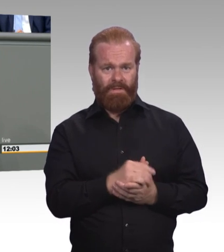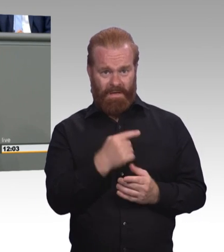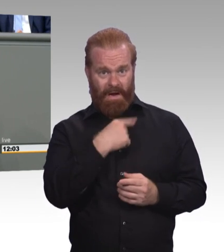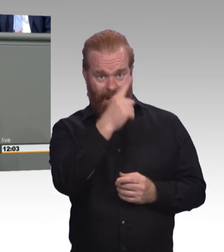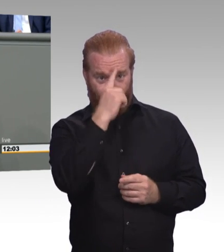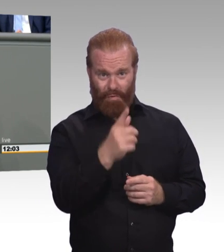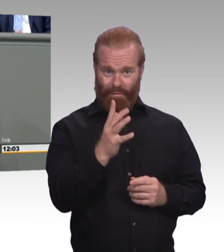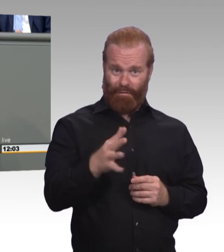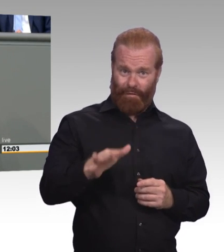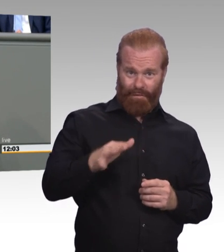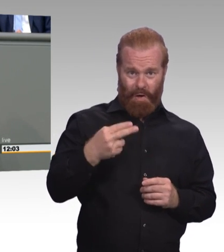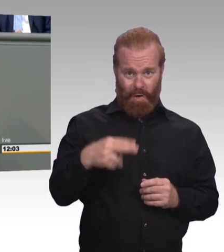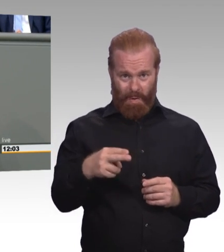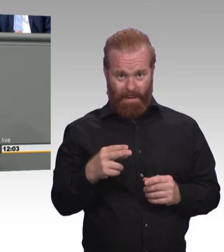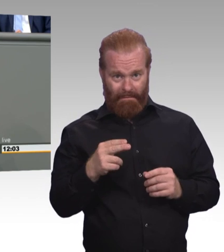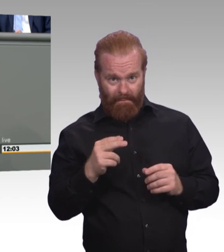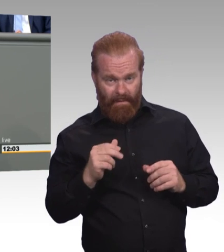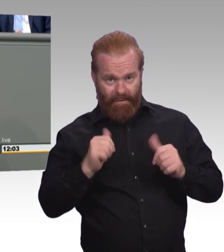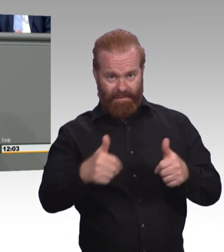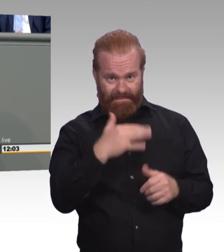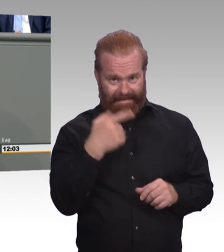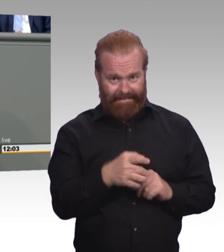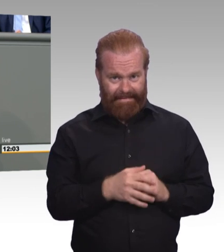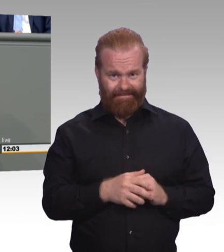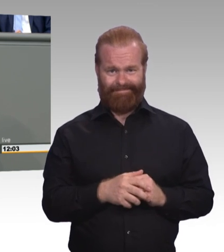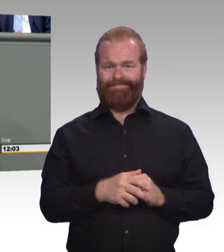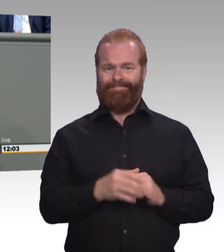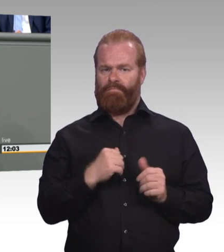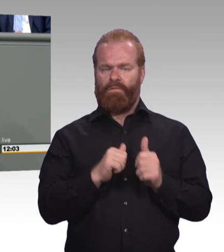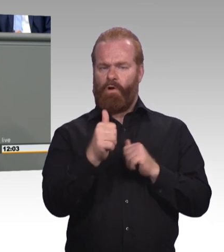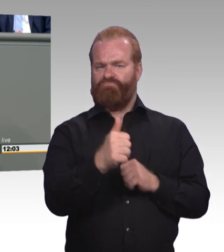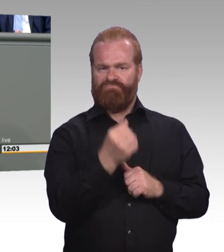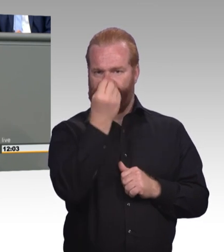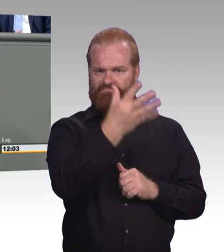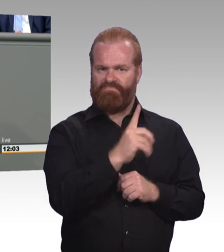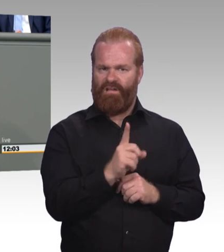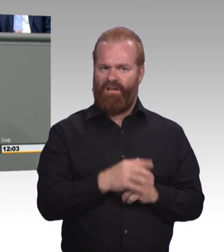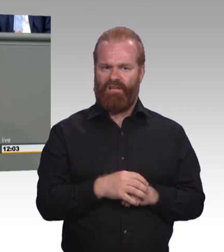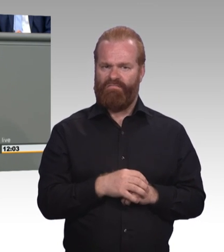Wir wollen hier keine Ausnahmen von der Regel. Mindestausbildungsvergütung ist Mindestausbildungsvergütung.